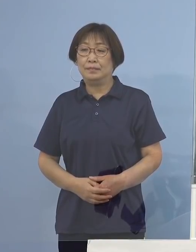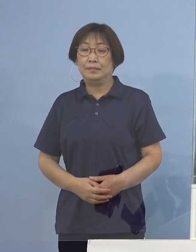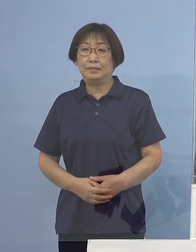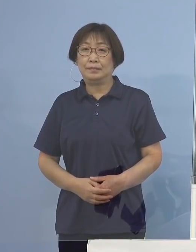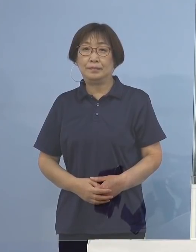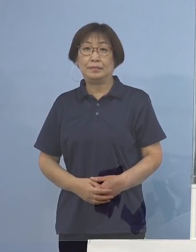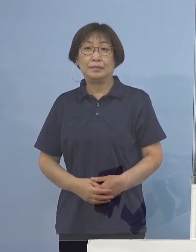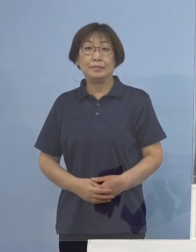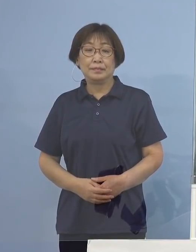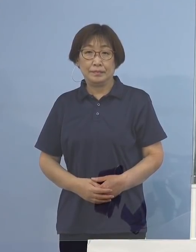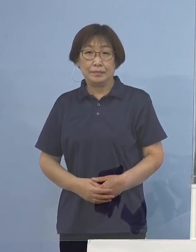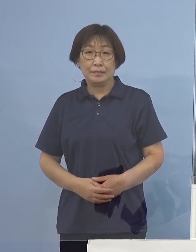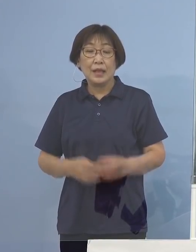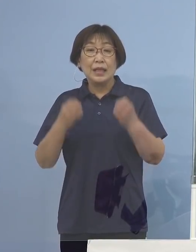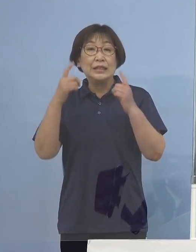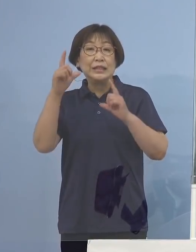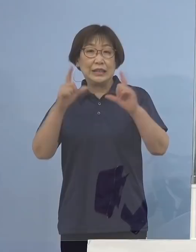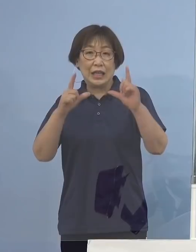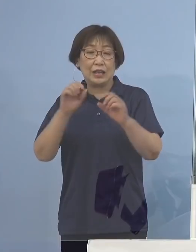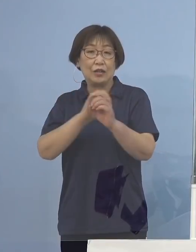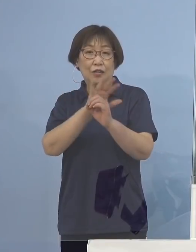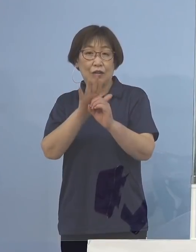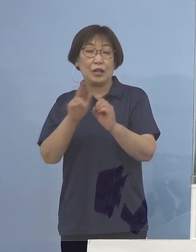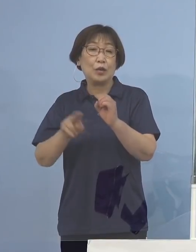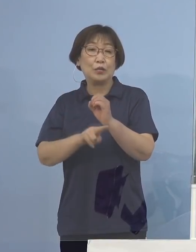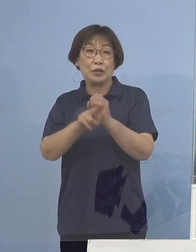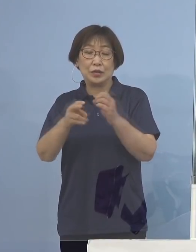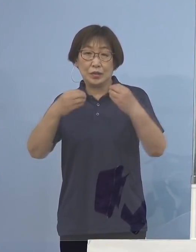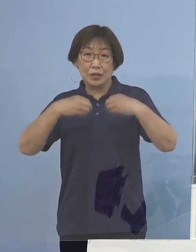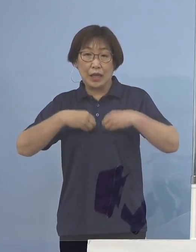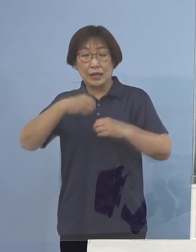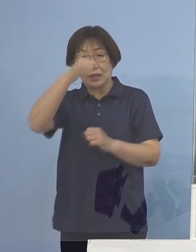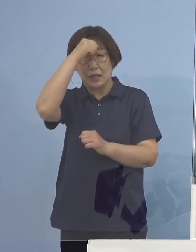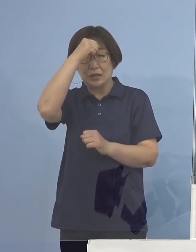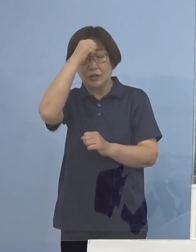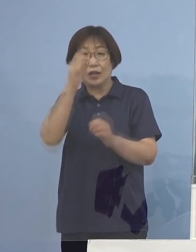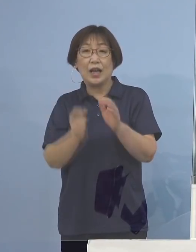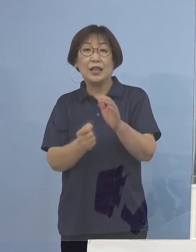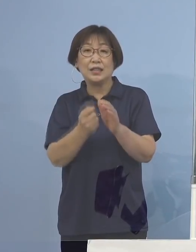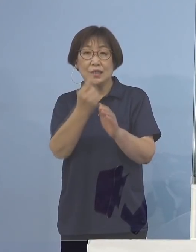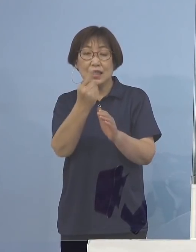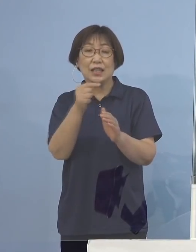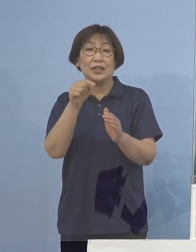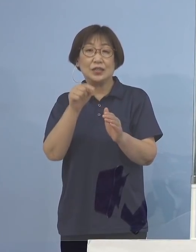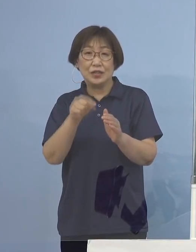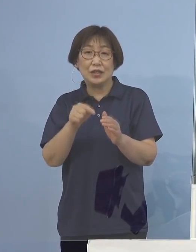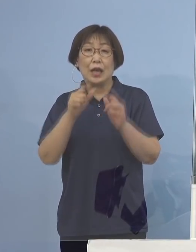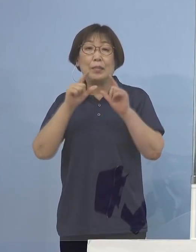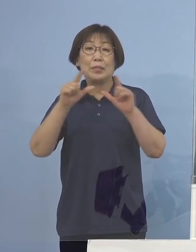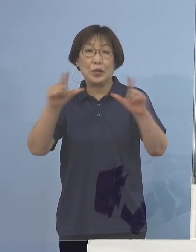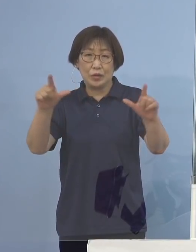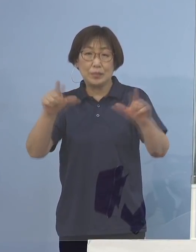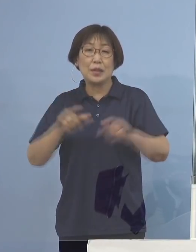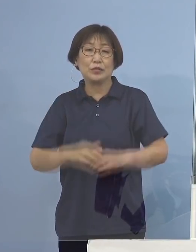（知事） それでは新型コロナウイルス感染症の発生について 発表をさせていただきます